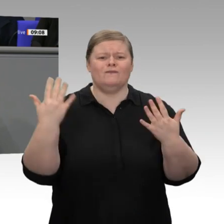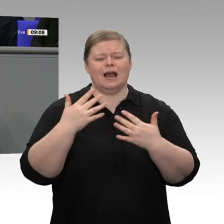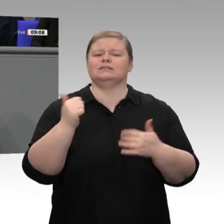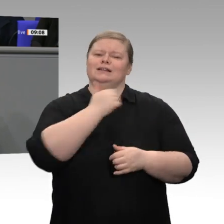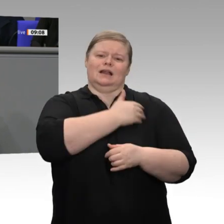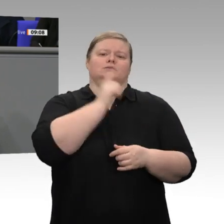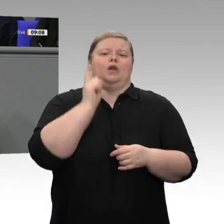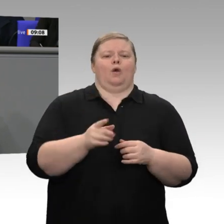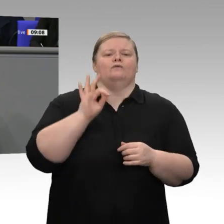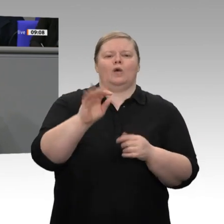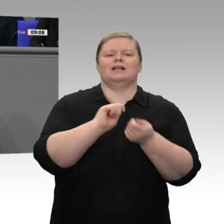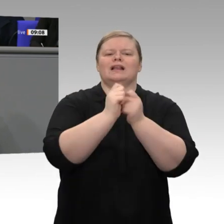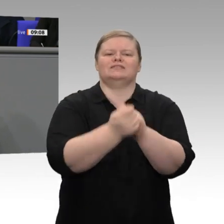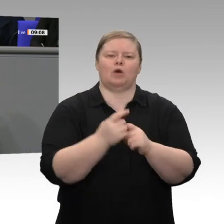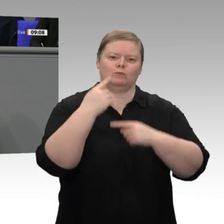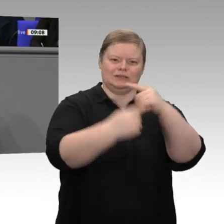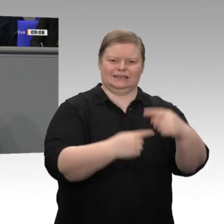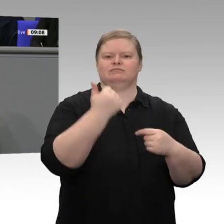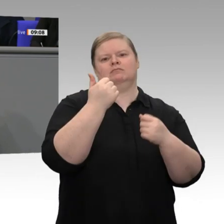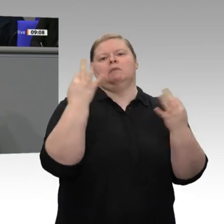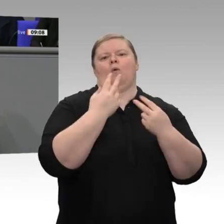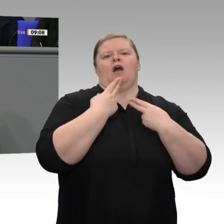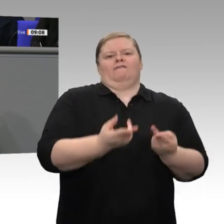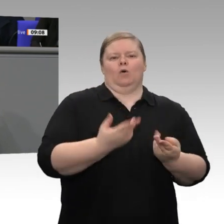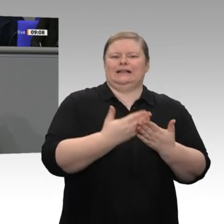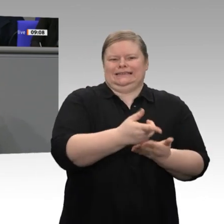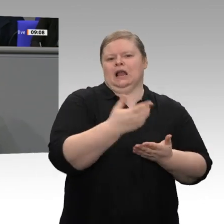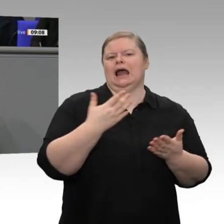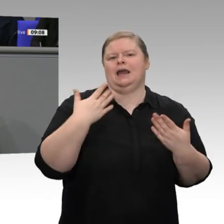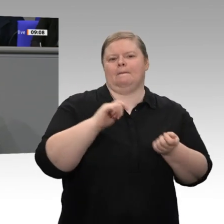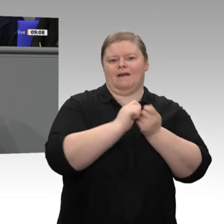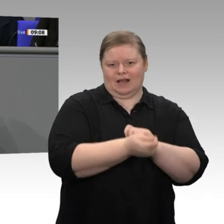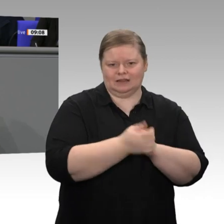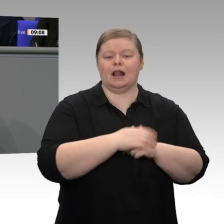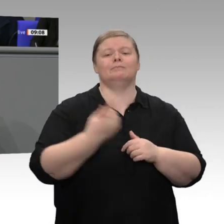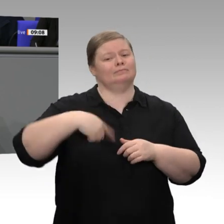den Klimawandel. Wir haben ein Paket zum Klimaschutz verabredet, das eindrucksvoll